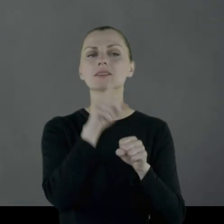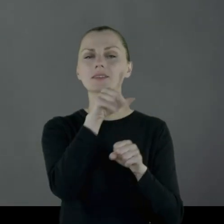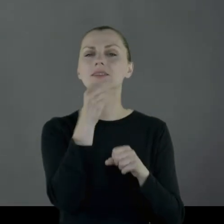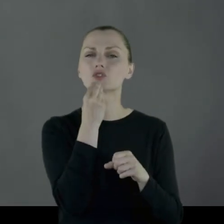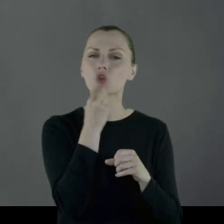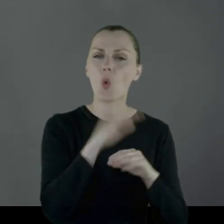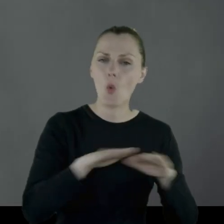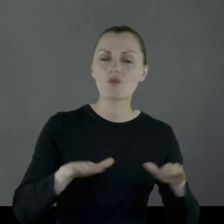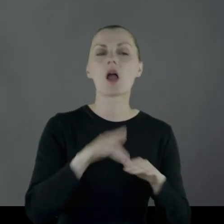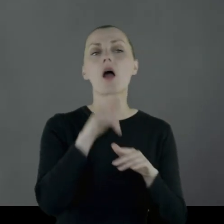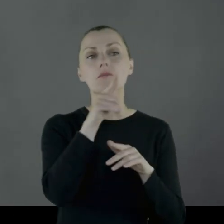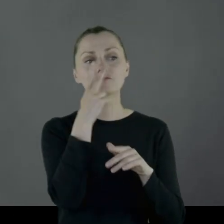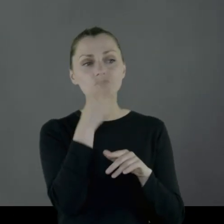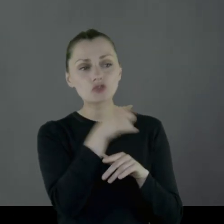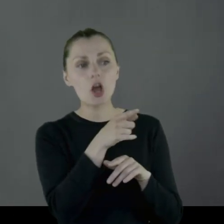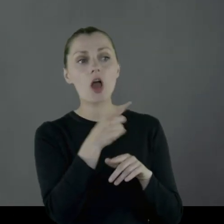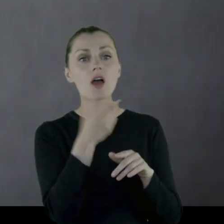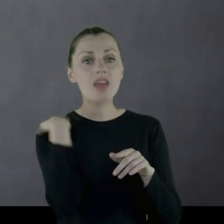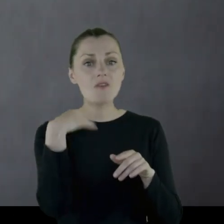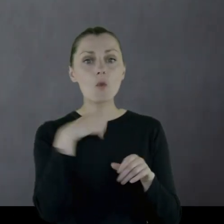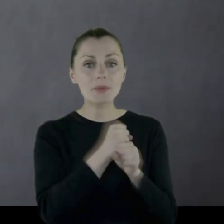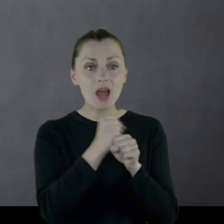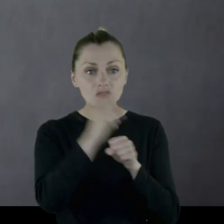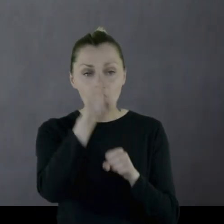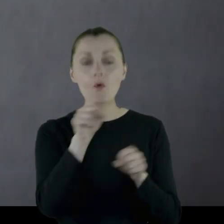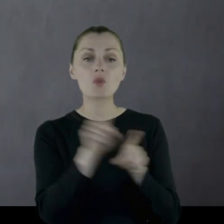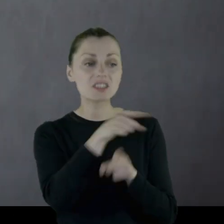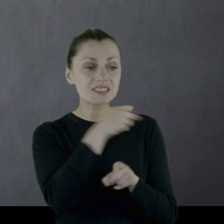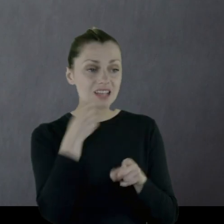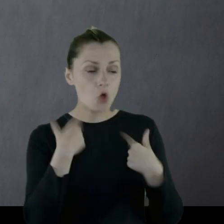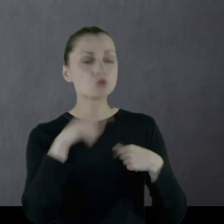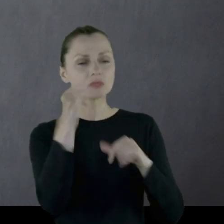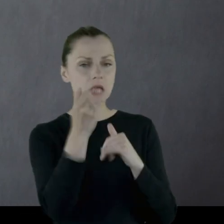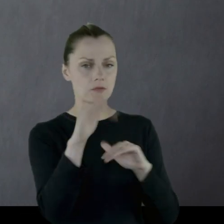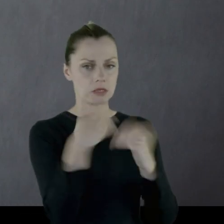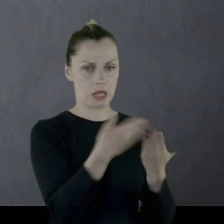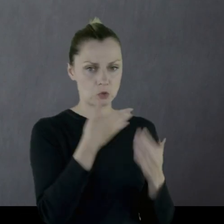Tam jako byłemu pracownikowi i starszej osobie, zawsze ta miska się znalazła.